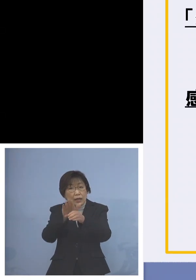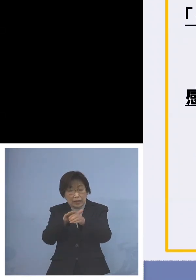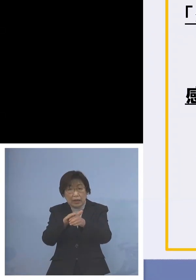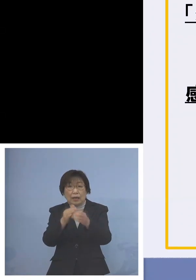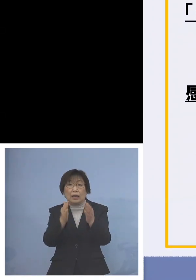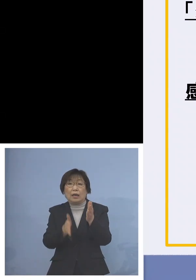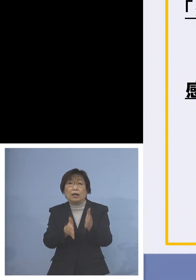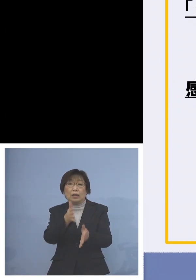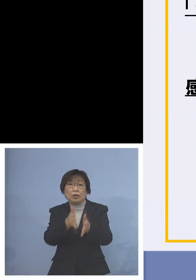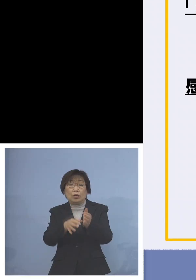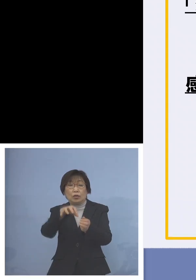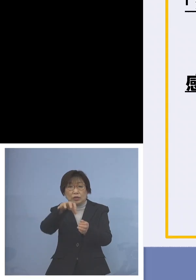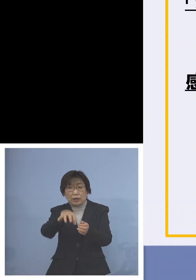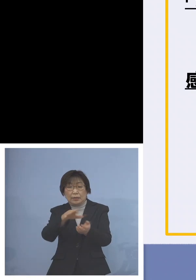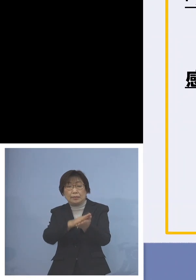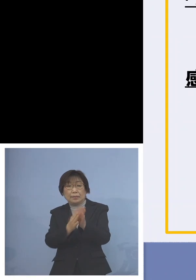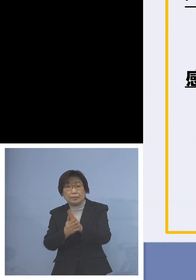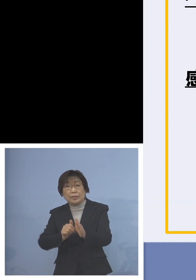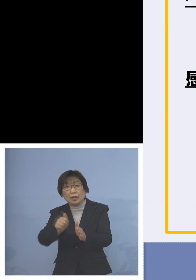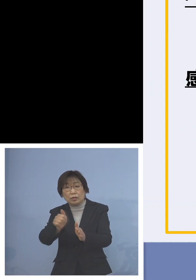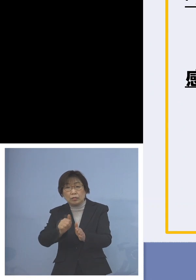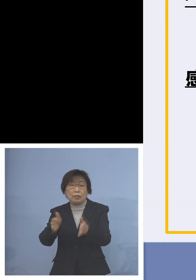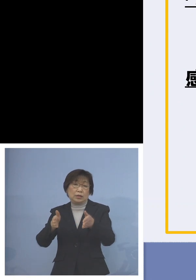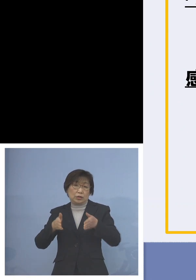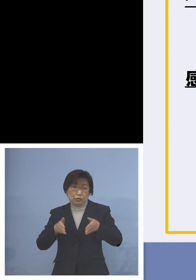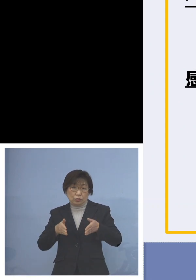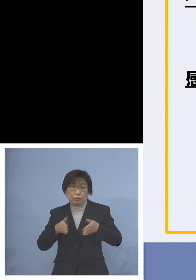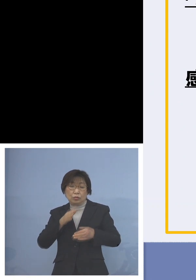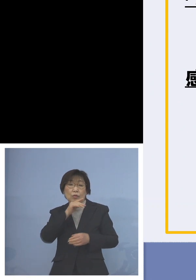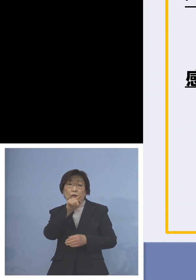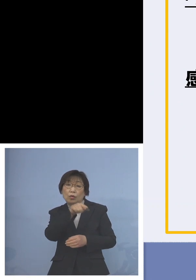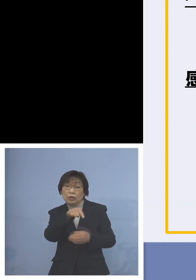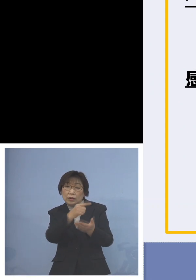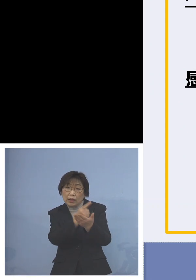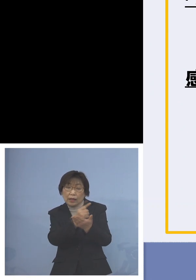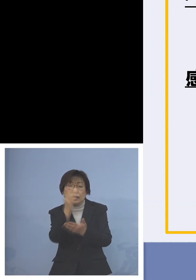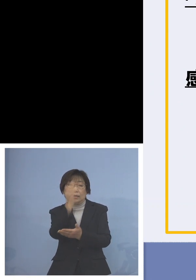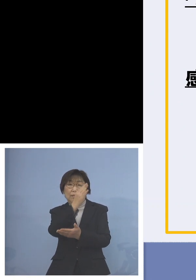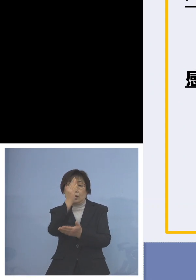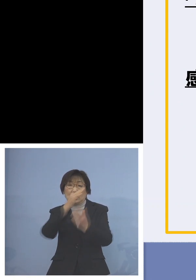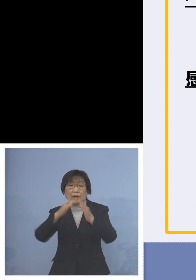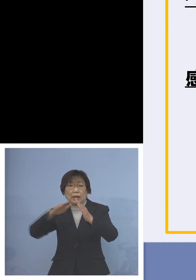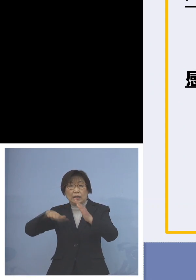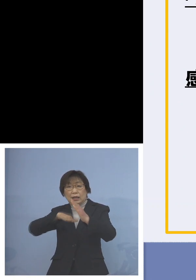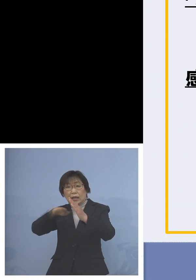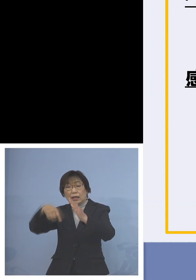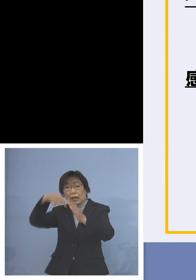従来のご本人がというだけではなくて 家庭内に風邪あるいは症状をお持ち